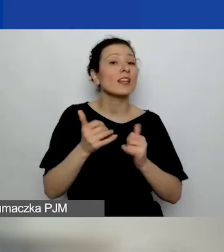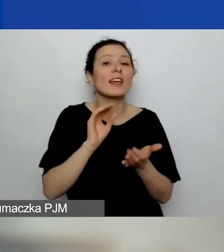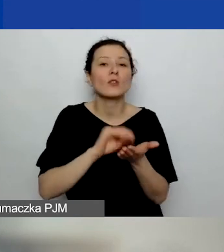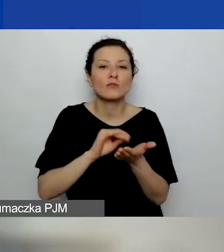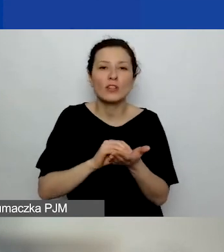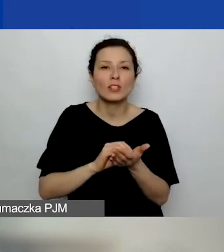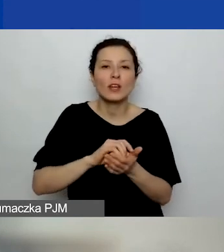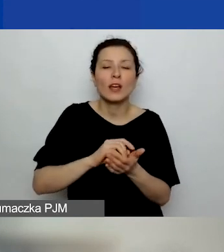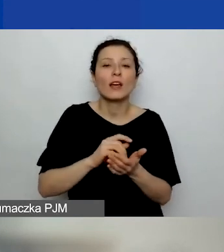Jakie będzie punktowane?